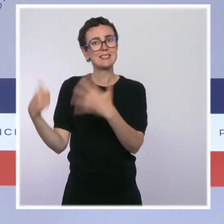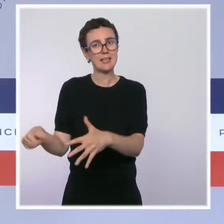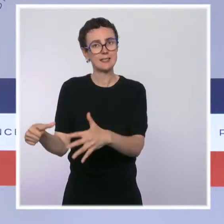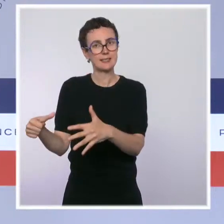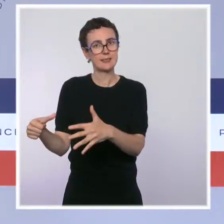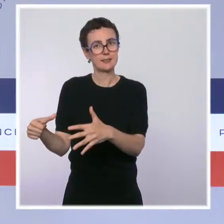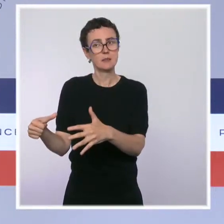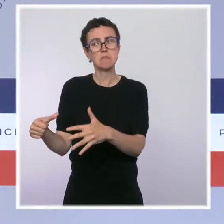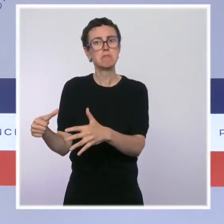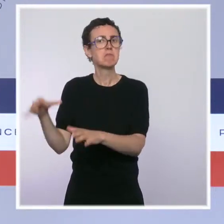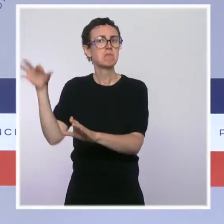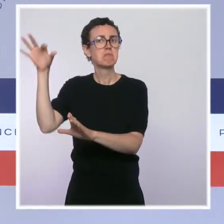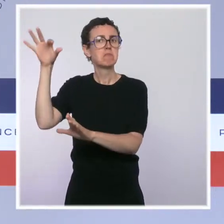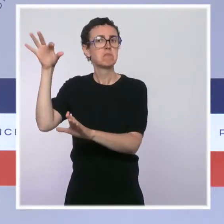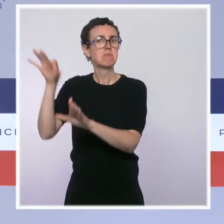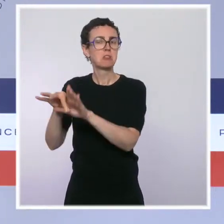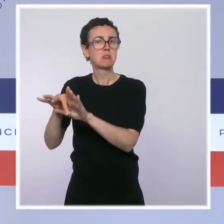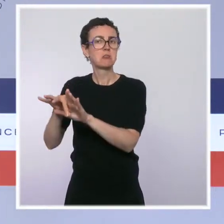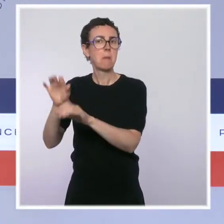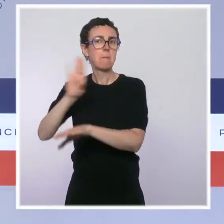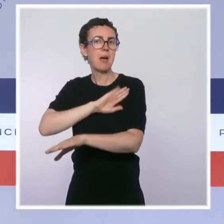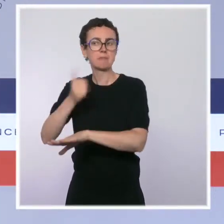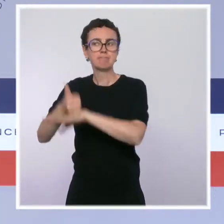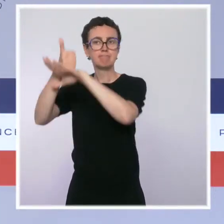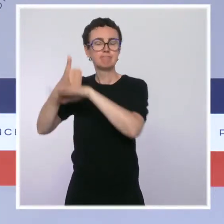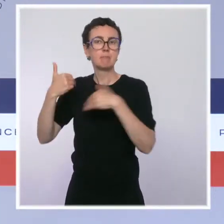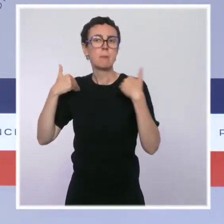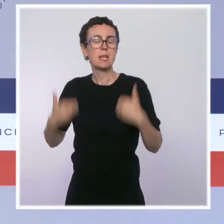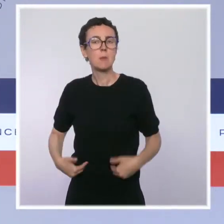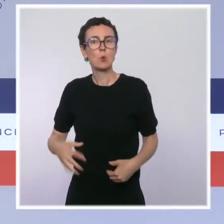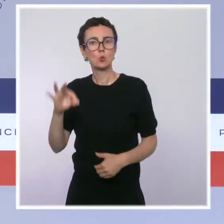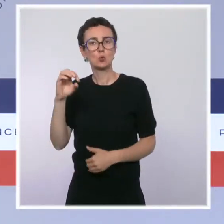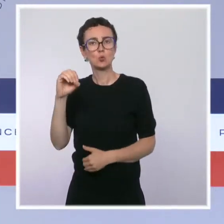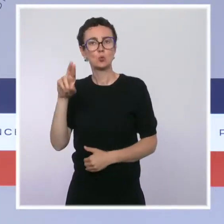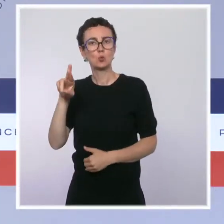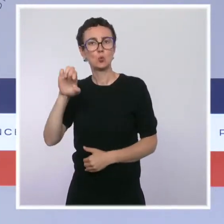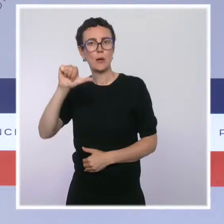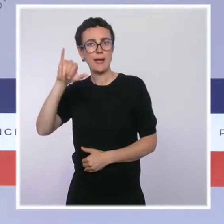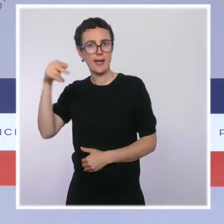C'est un dispositif qui permet d'accompagner des consommateurs de drogue vers le sevrage.